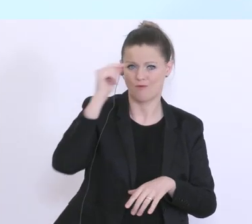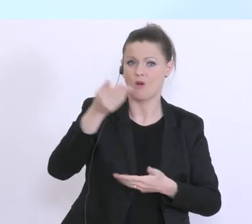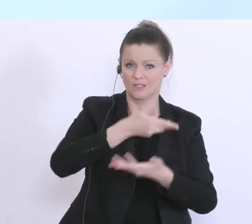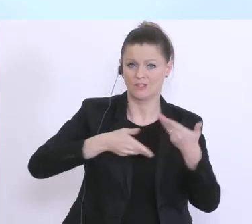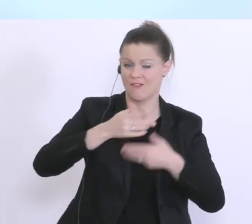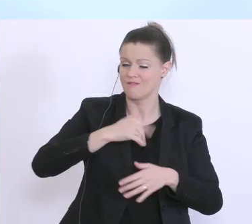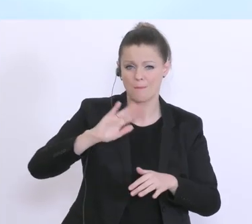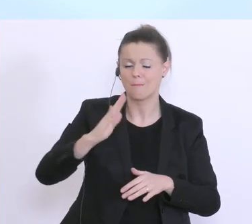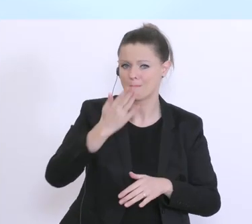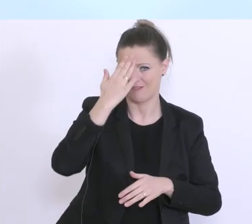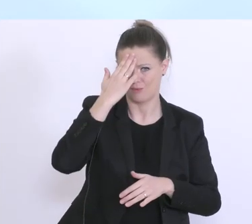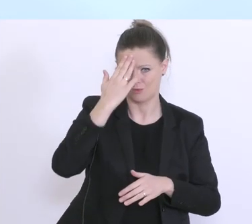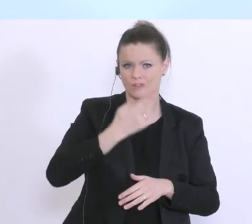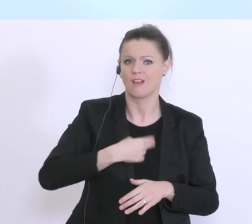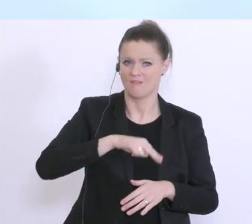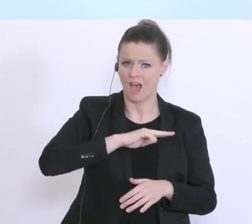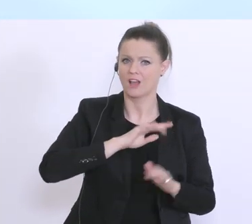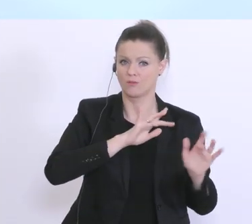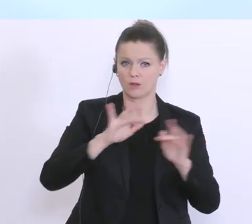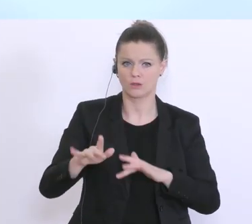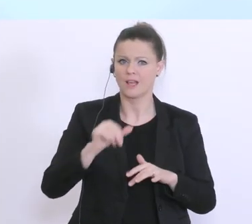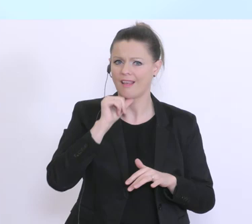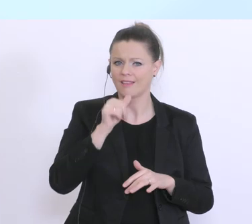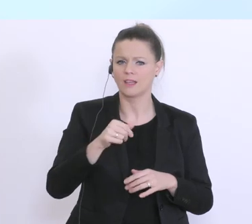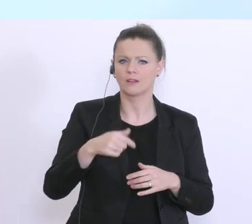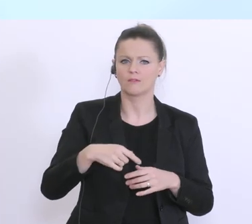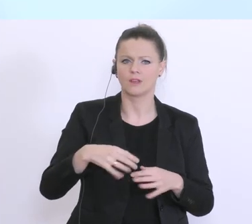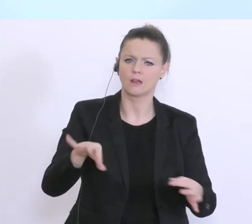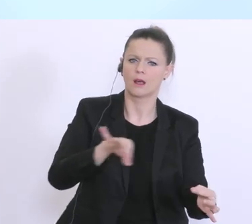dass das nicht nur leere Worte sind. Ich möchte die Zahlen nicht noch einmal erwähnen, glaube ich,